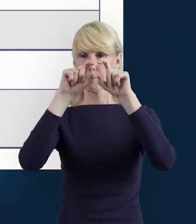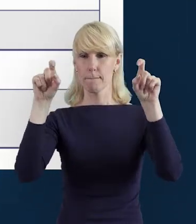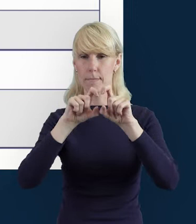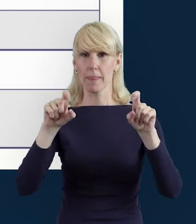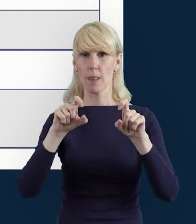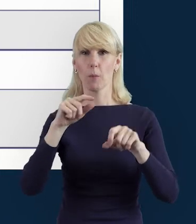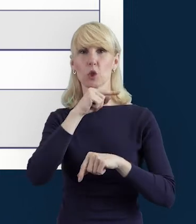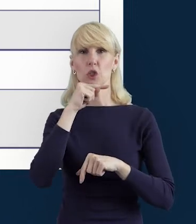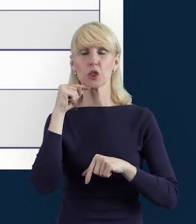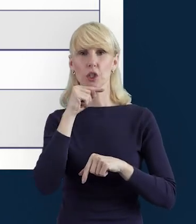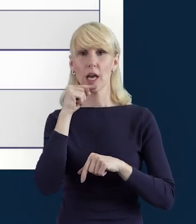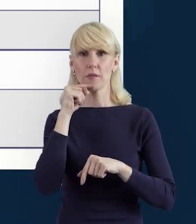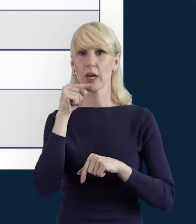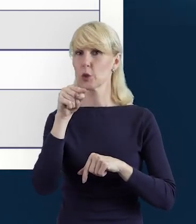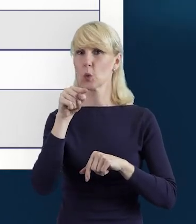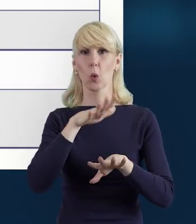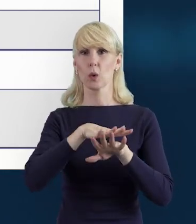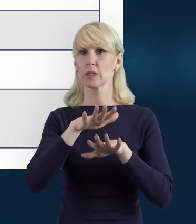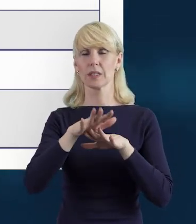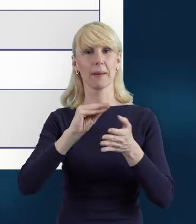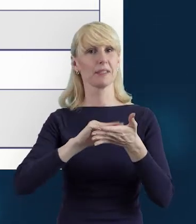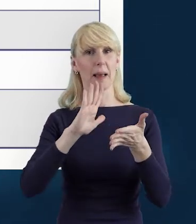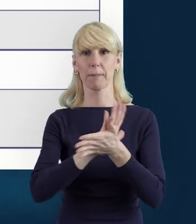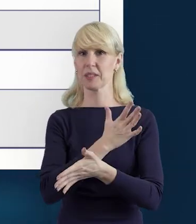niestety system nie pozwoli nam na zapisanie danych.